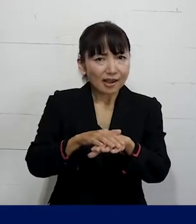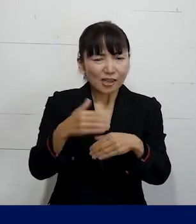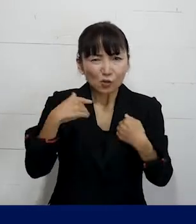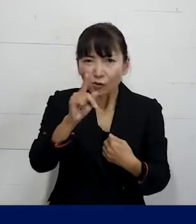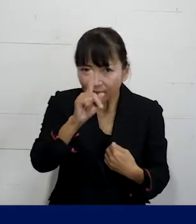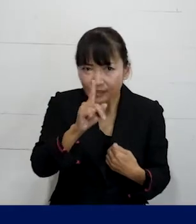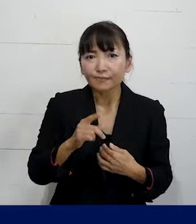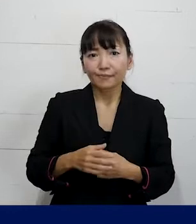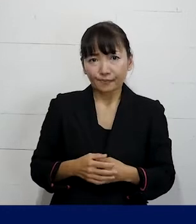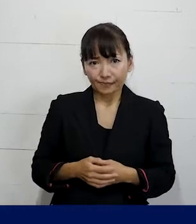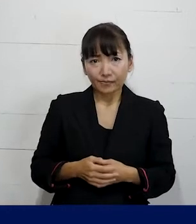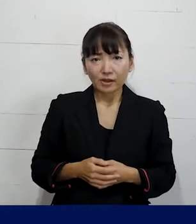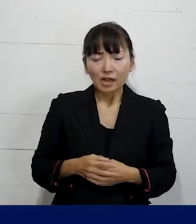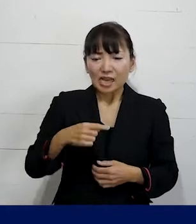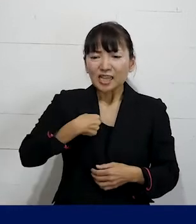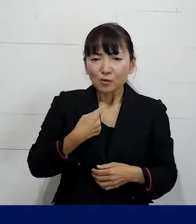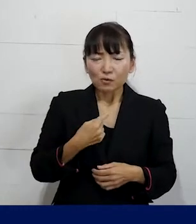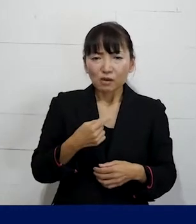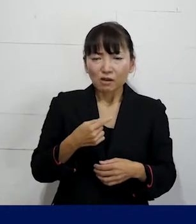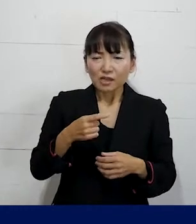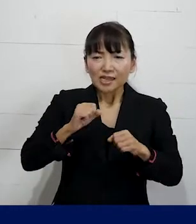または自分はどういうアプローチをしたくて